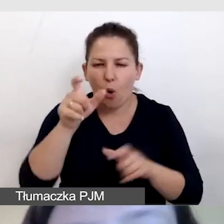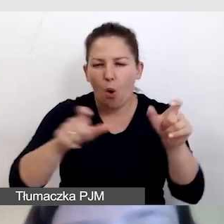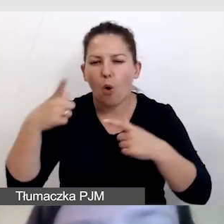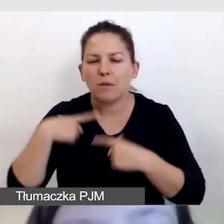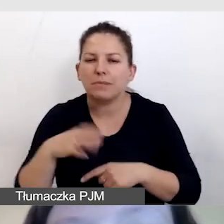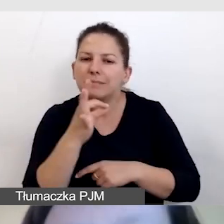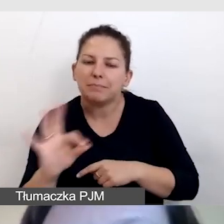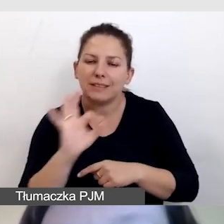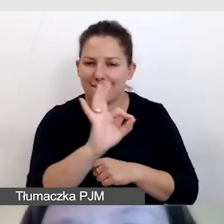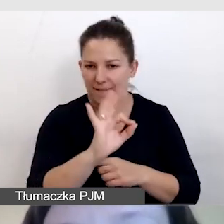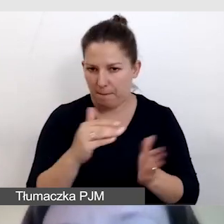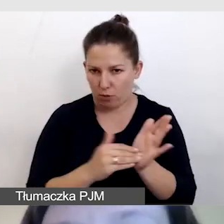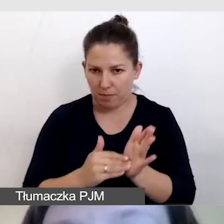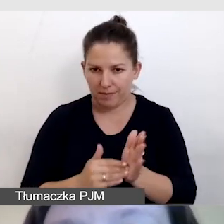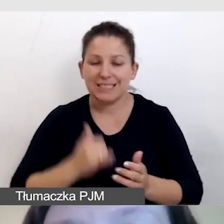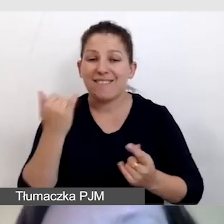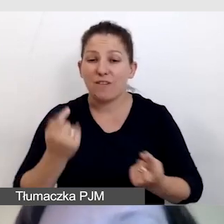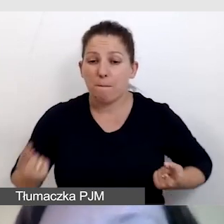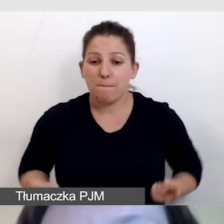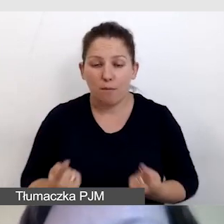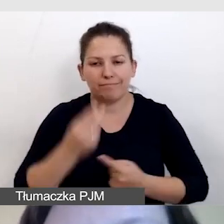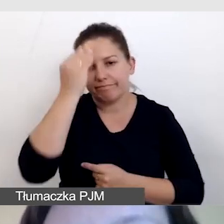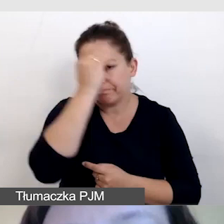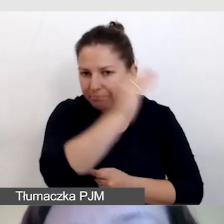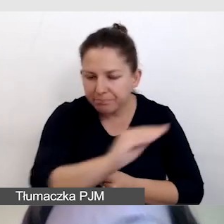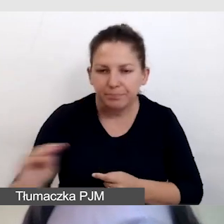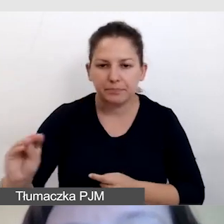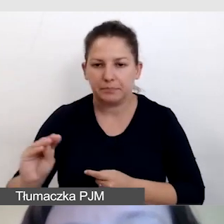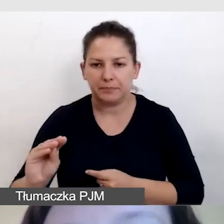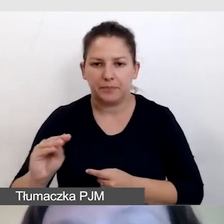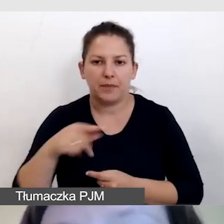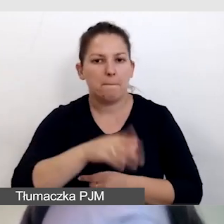Zawsze w promocji informujemy o tym, że będzie transmisja